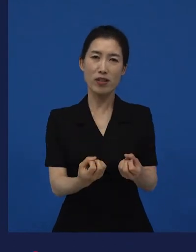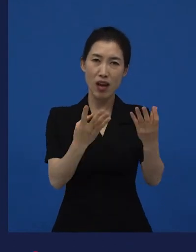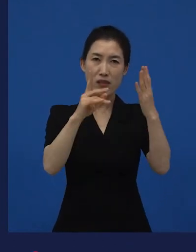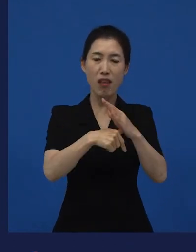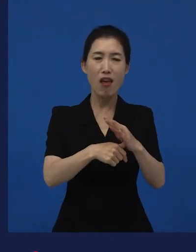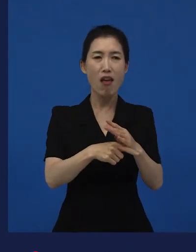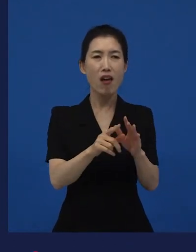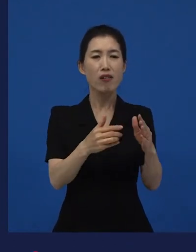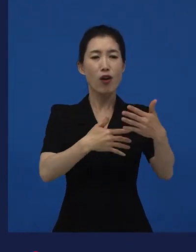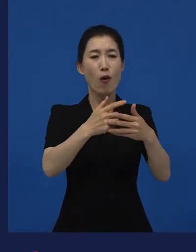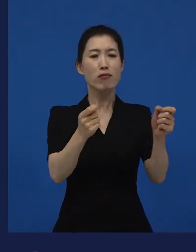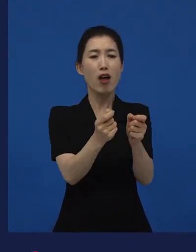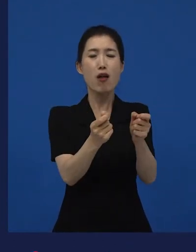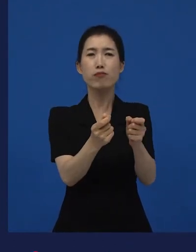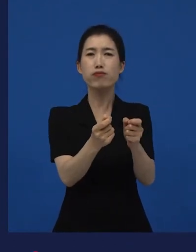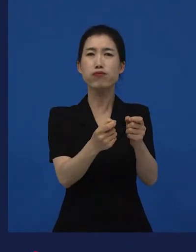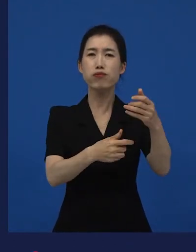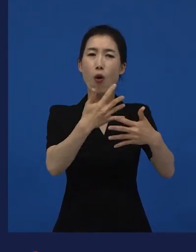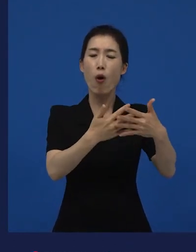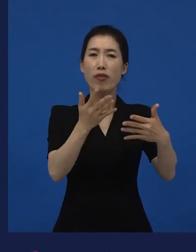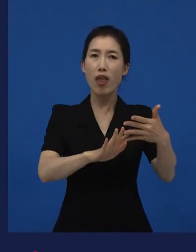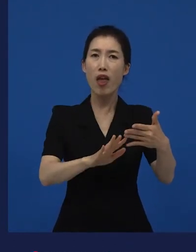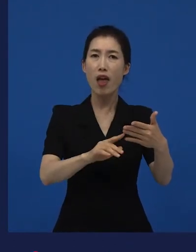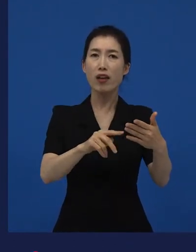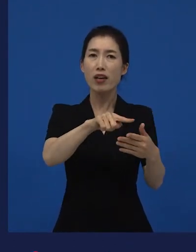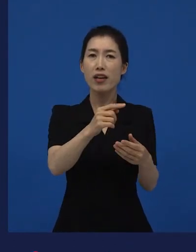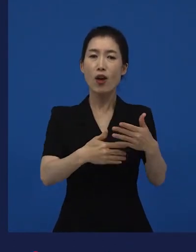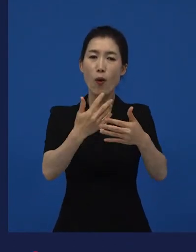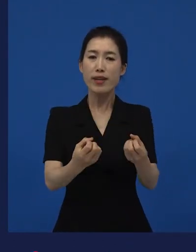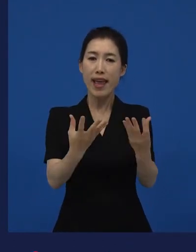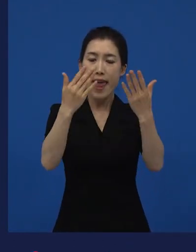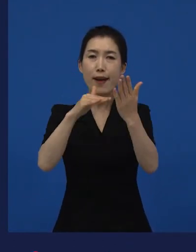그 다음 해에 장편으로 바뀌었고